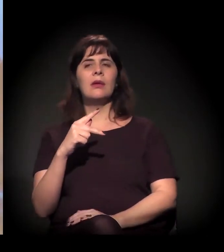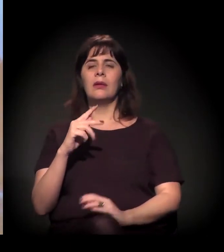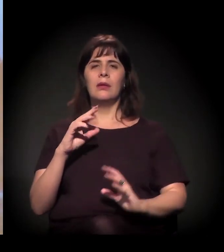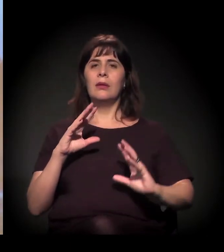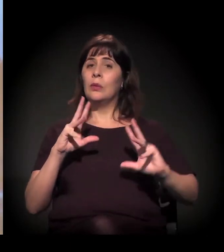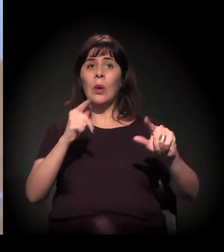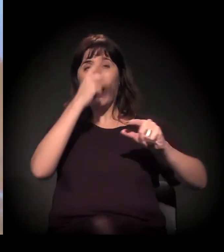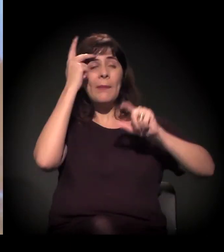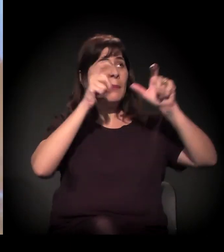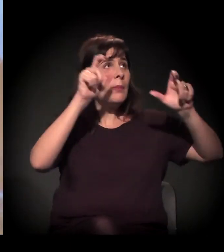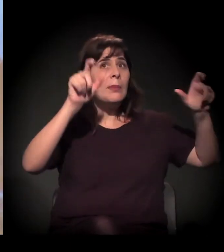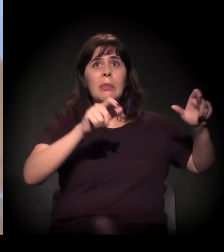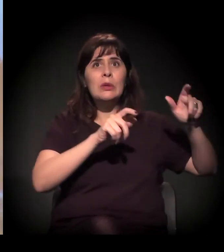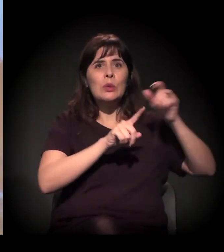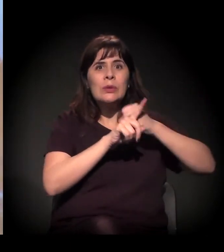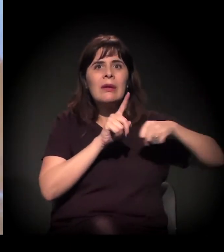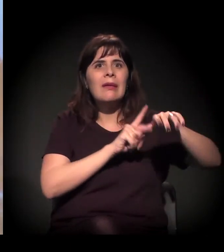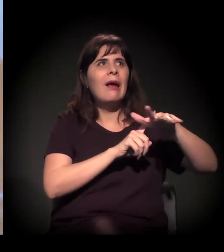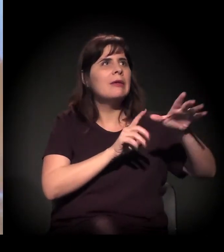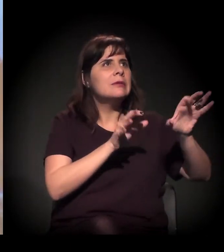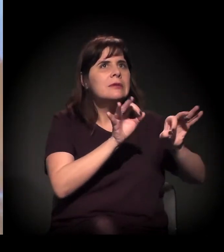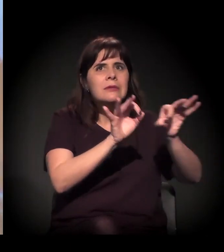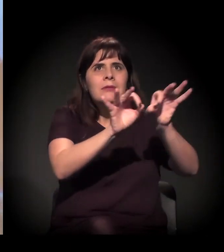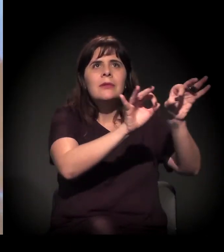É. Soltaram na terça-feira,